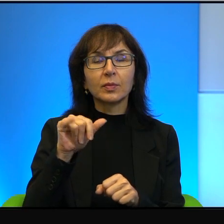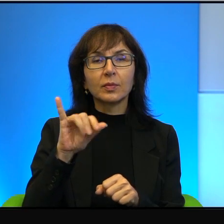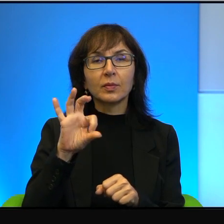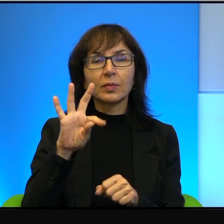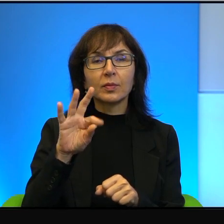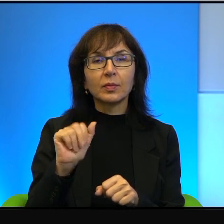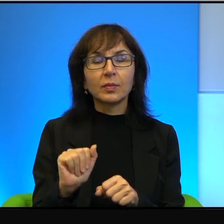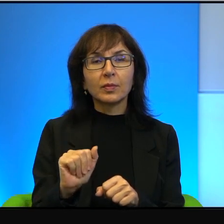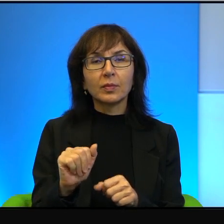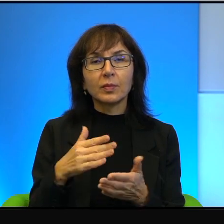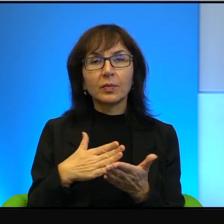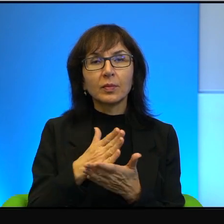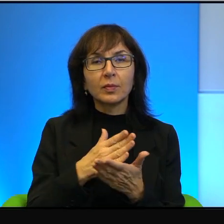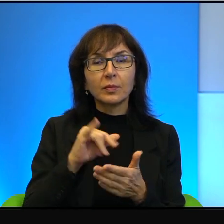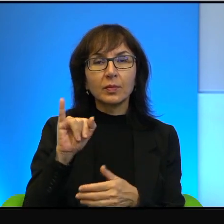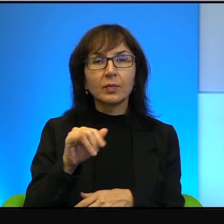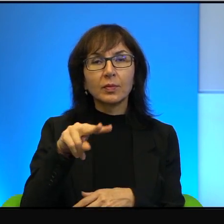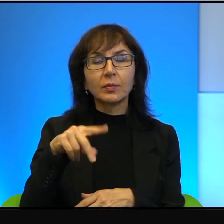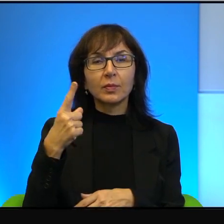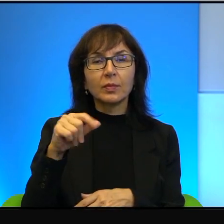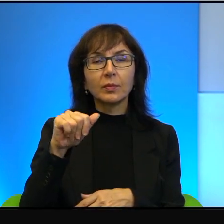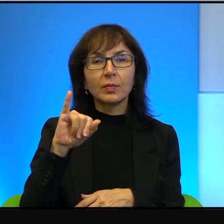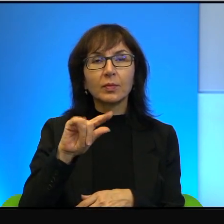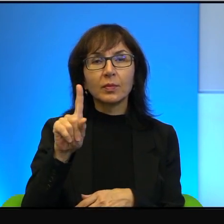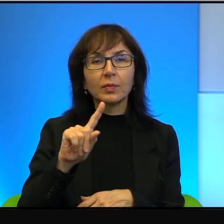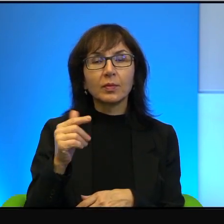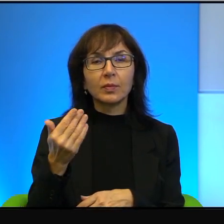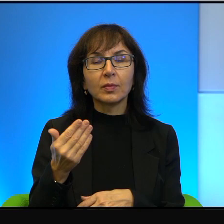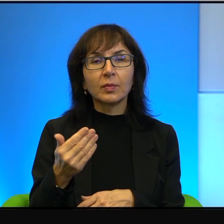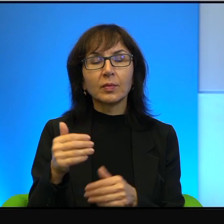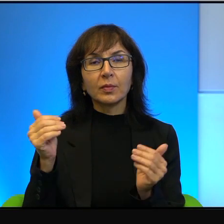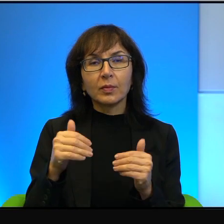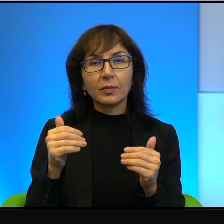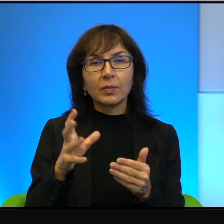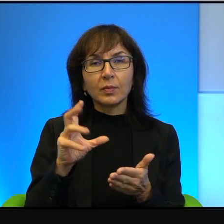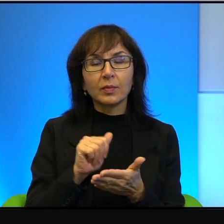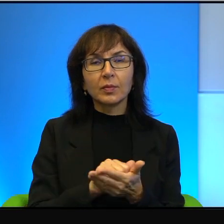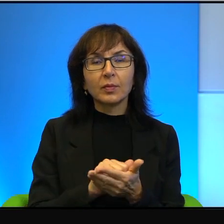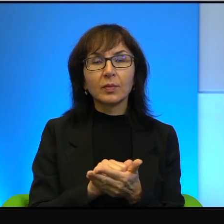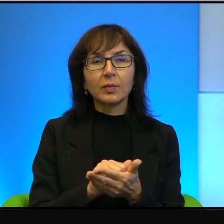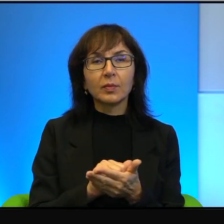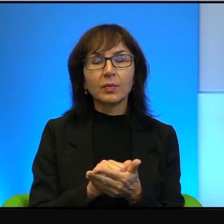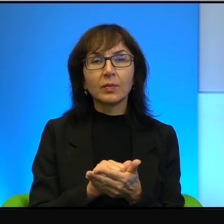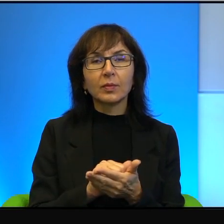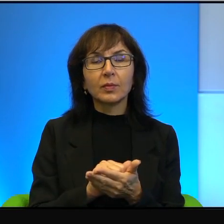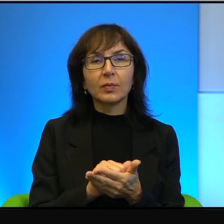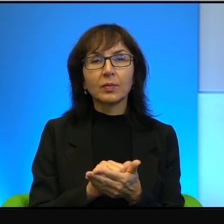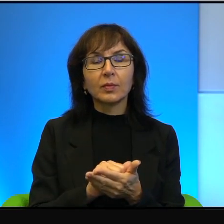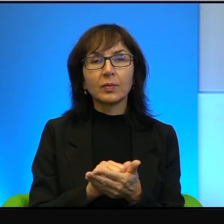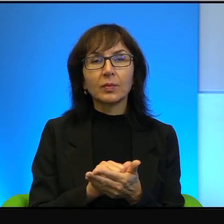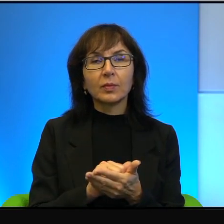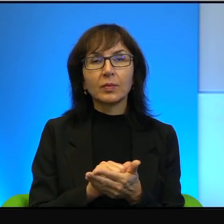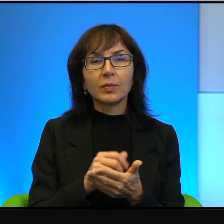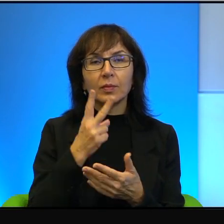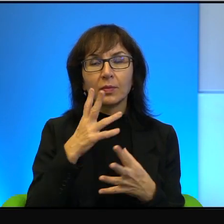wyznawcą judaizmu, może zajmować się najwyższej klasy wynalazkami z dziedziny